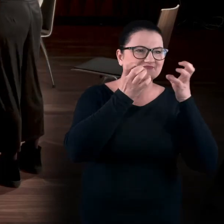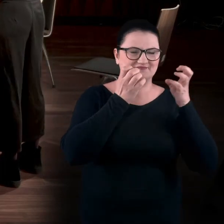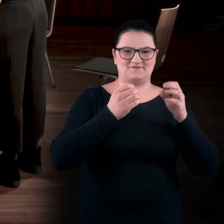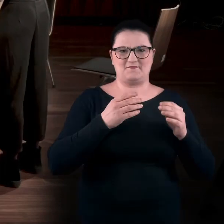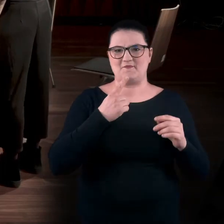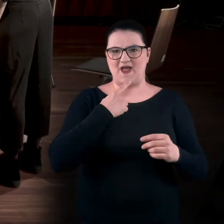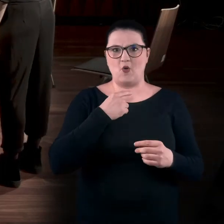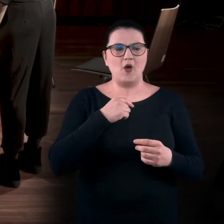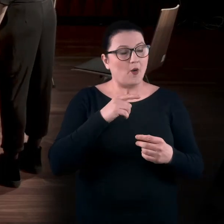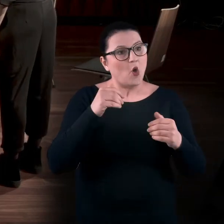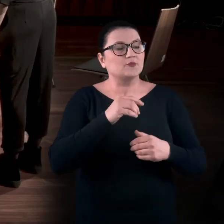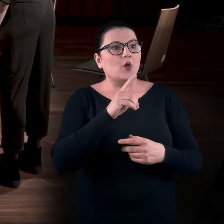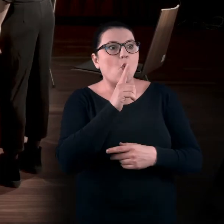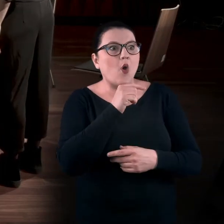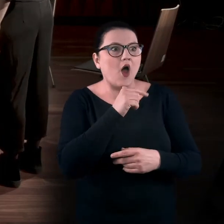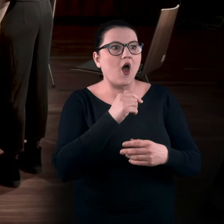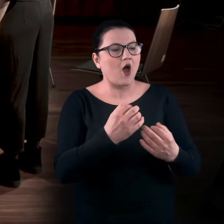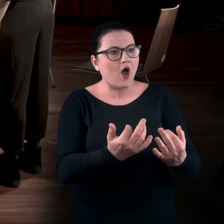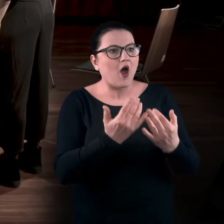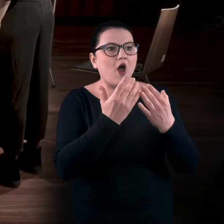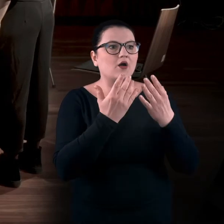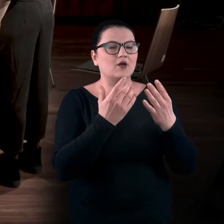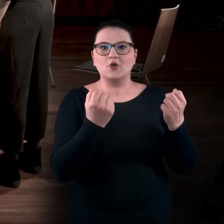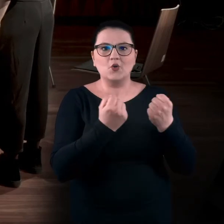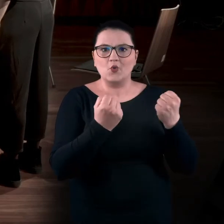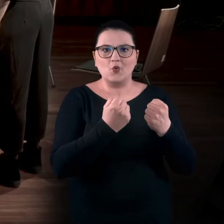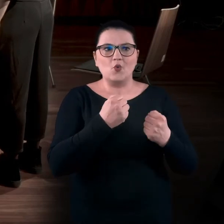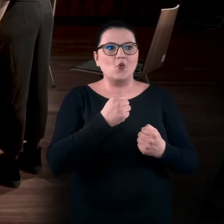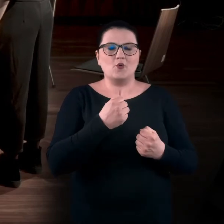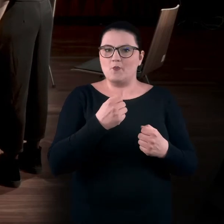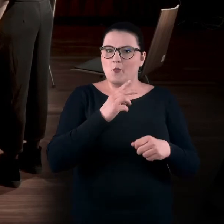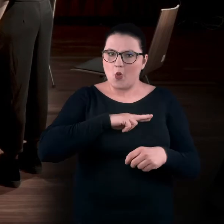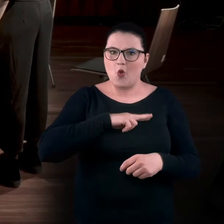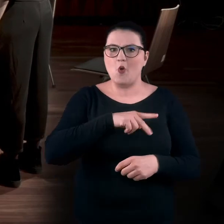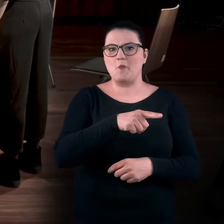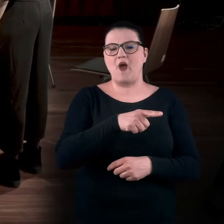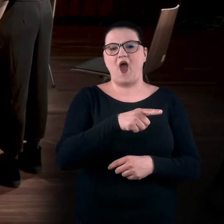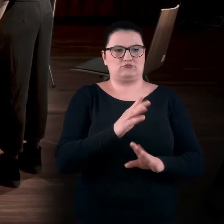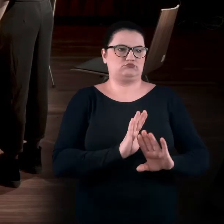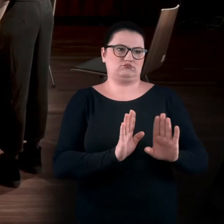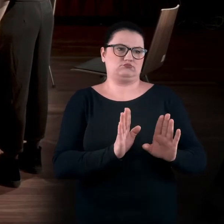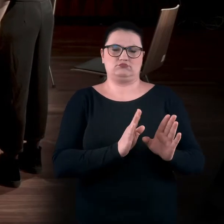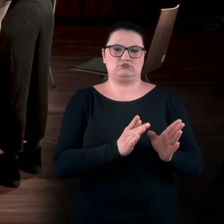Oczywiście, może mnie coś zachwycić, wprawić w jakieś zdumienie... Może mi się coś zwyczajnie spodobać, ale na tym poprzestanę.